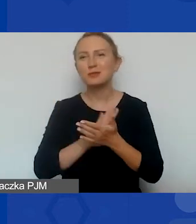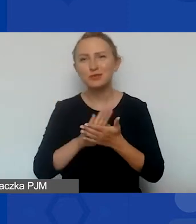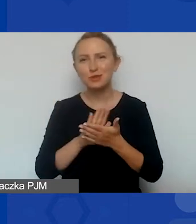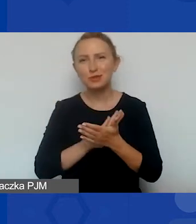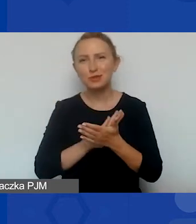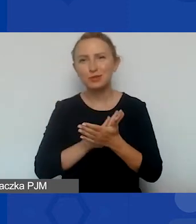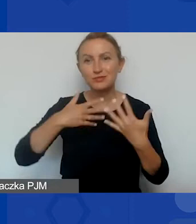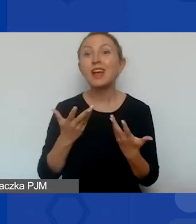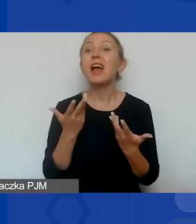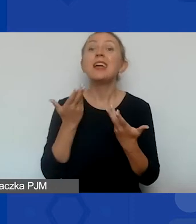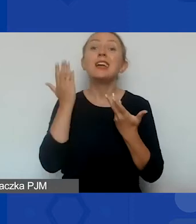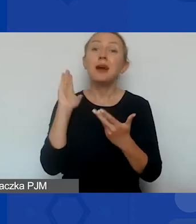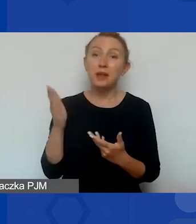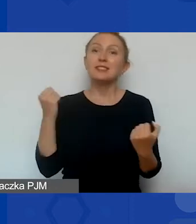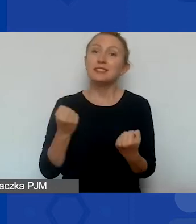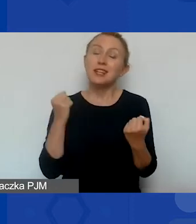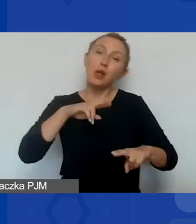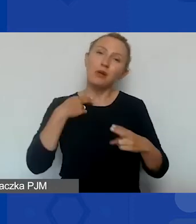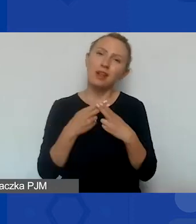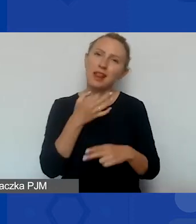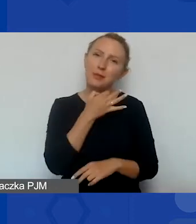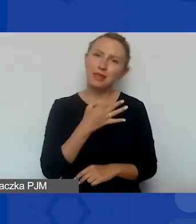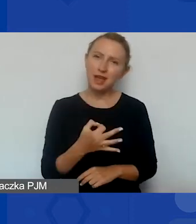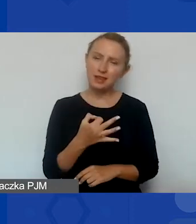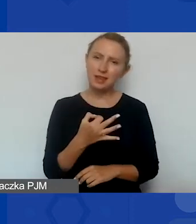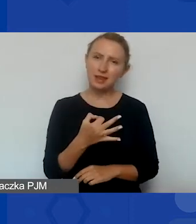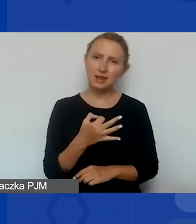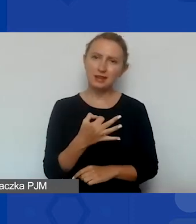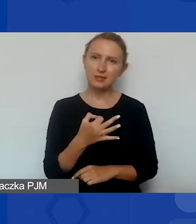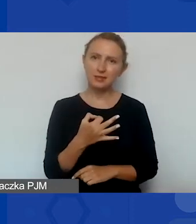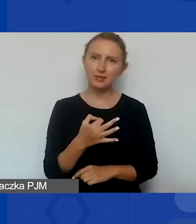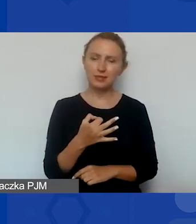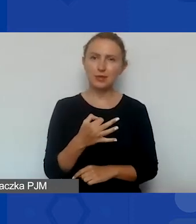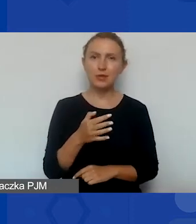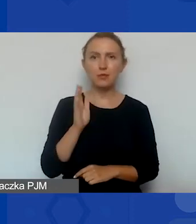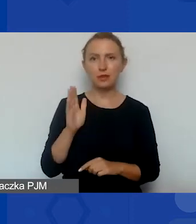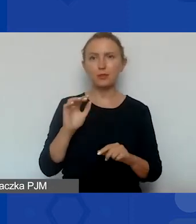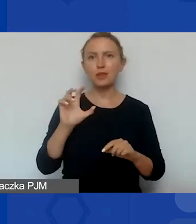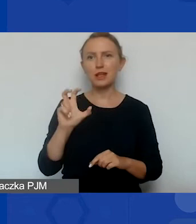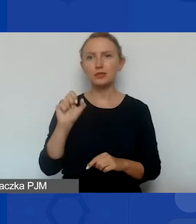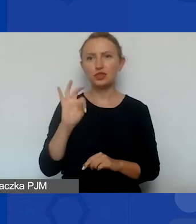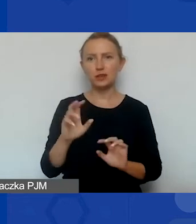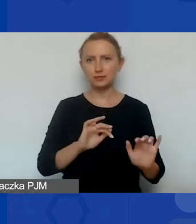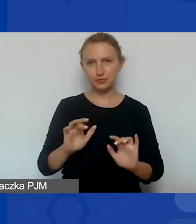i będę się starała wtedy odpowiadać na państwa pytania, które pojawiły się czacie w sesji pytań i odpowiedzi.